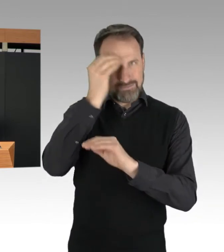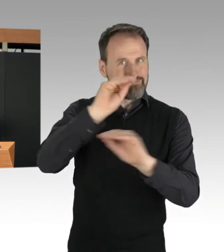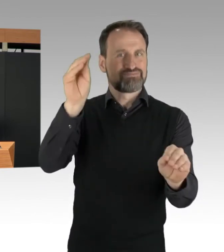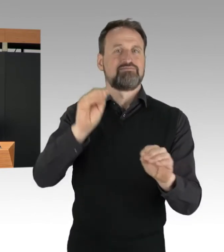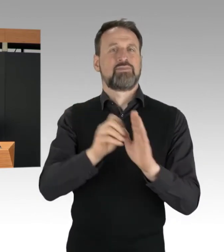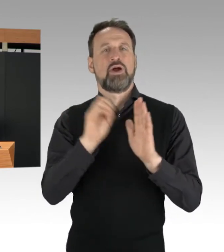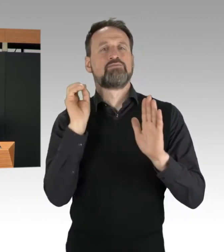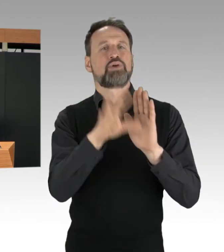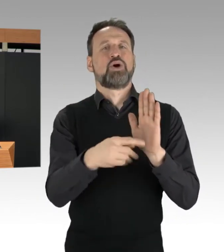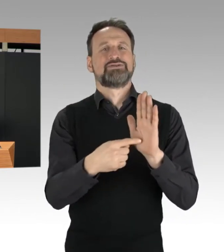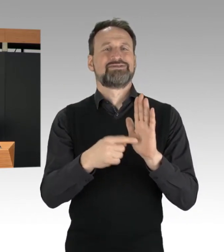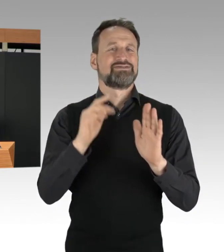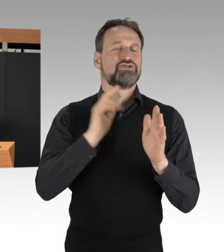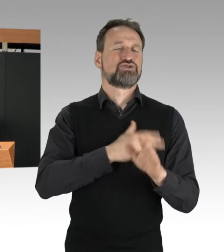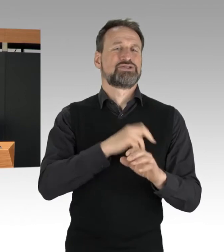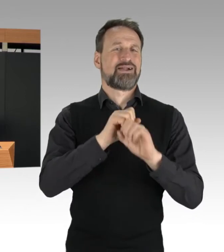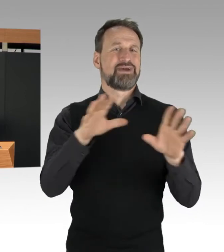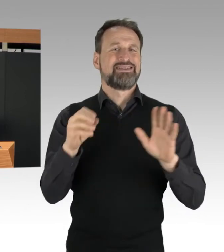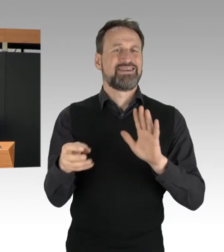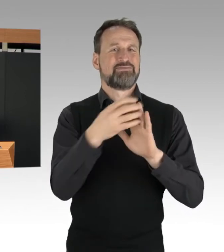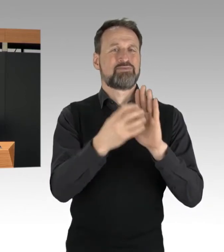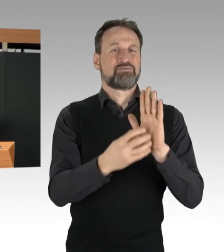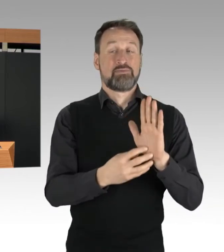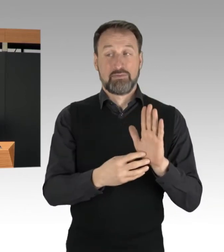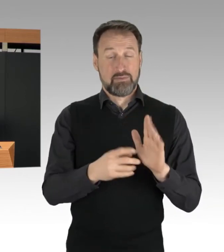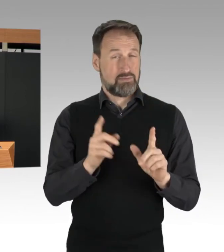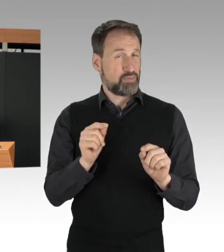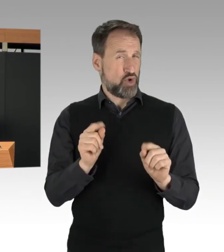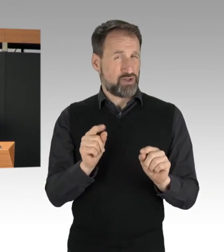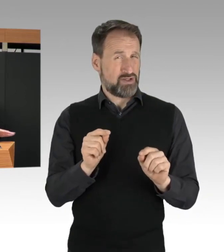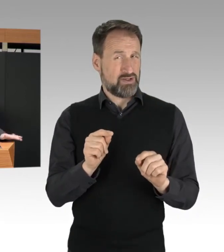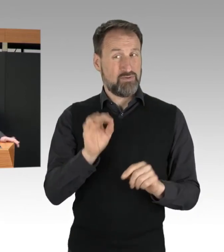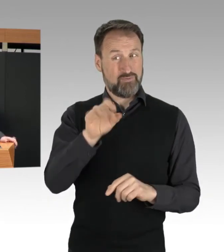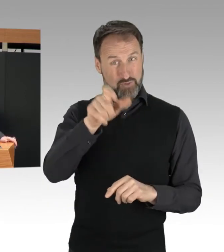Das zeigt: Den Aktivisten Ist ihre Öffentlichkeitsarbeit wichtiger